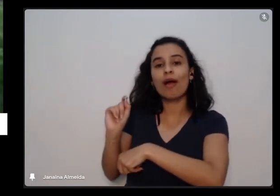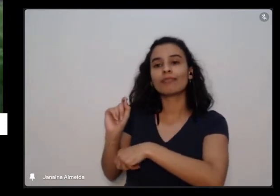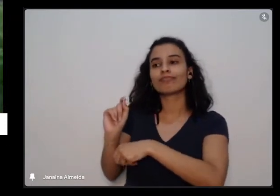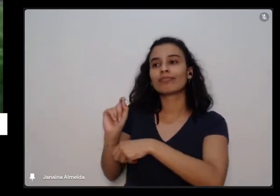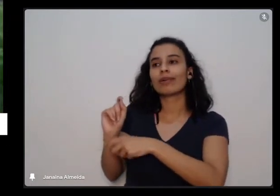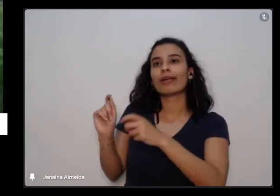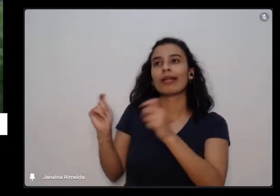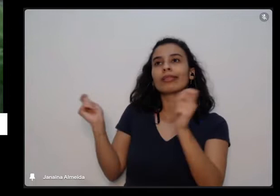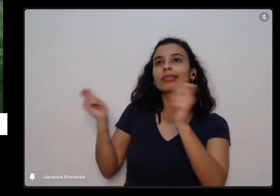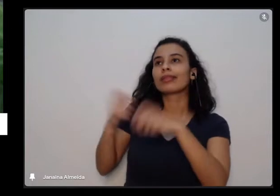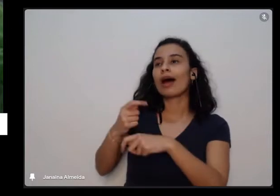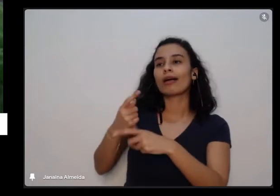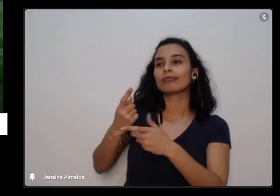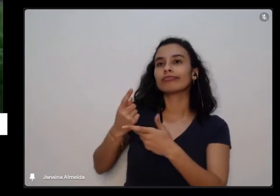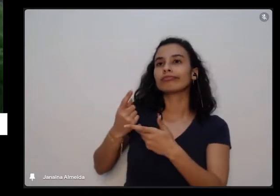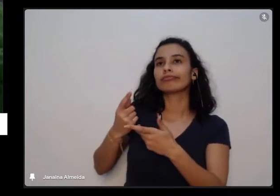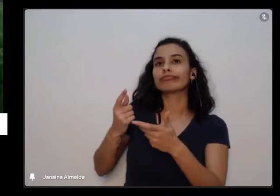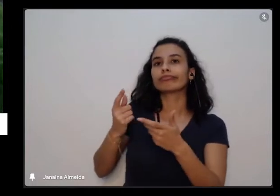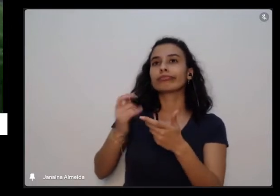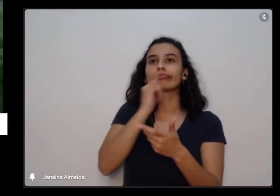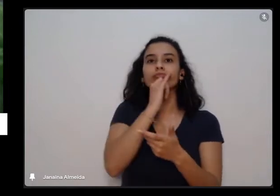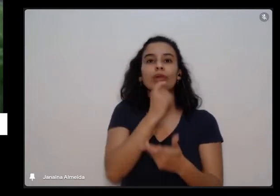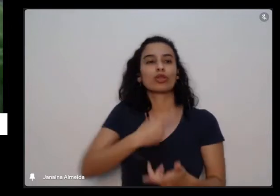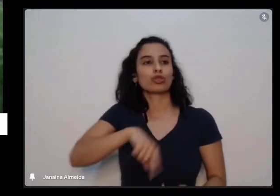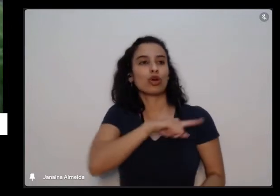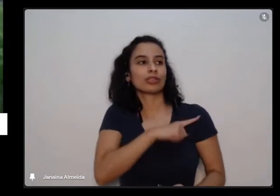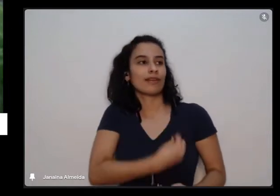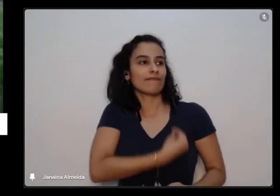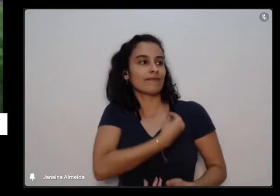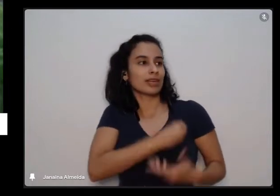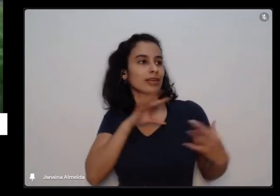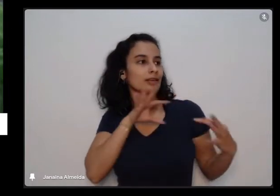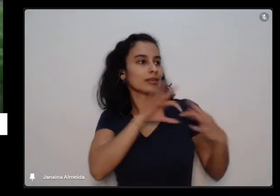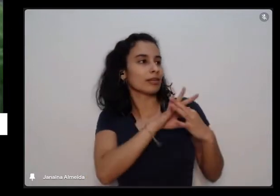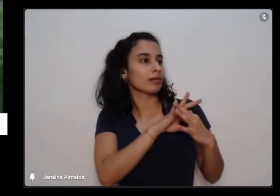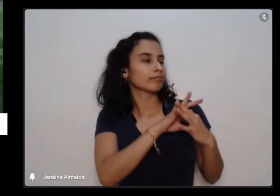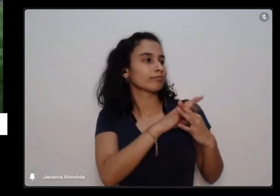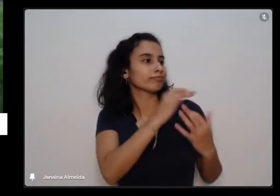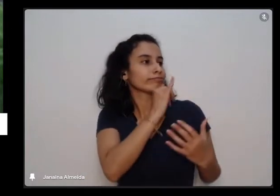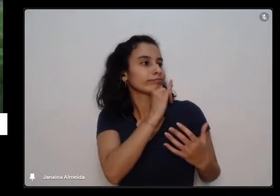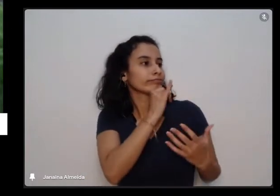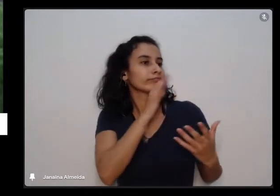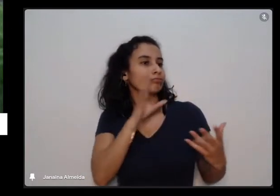própria situação e a gente colocando também como integrante desse todo dessa natureza toda aí a